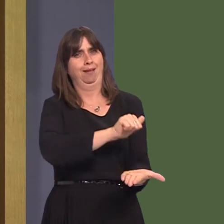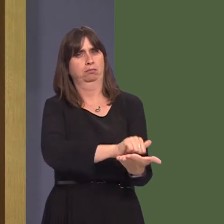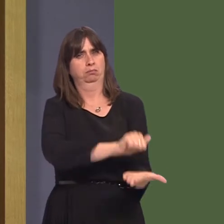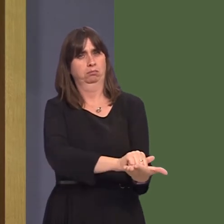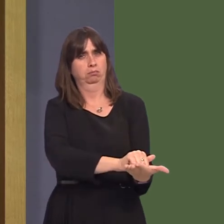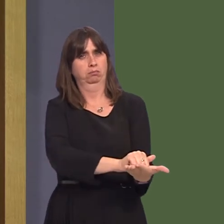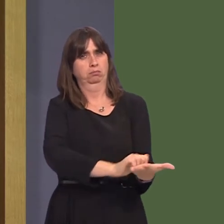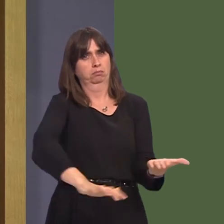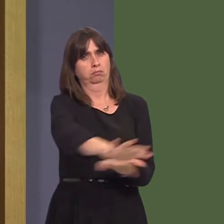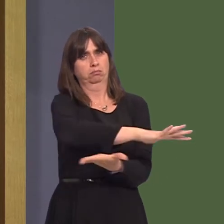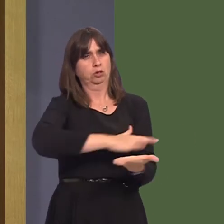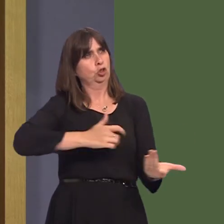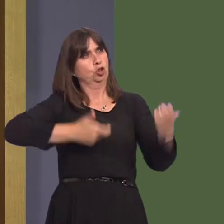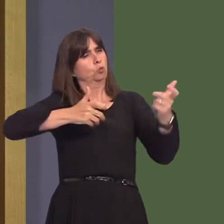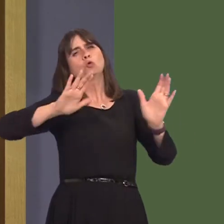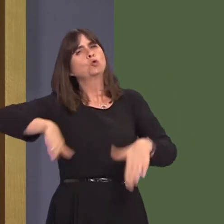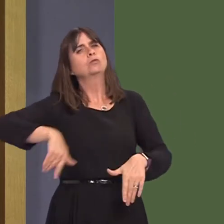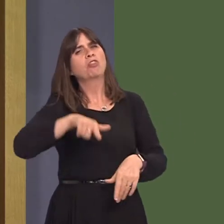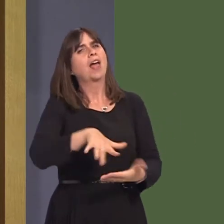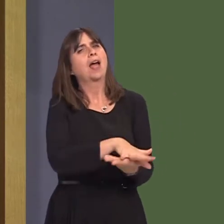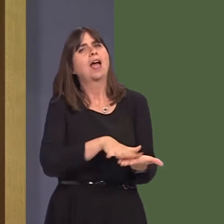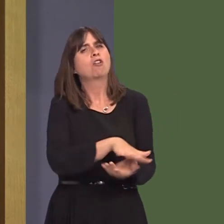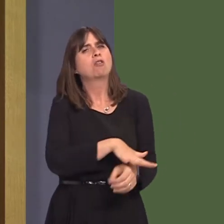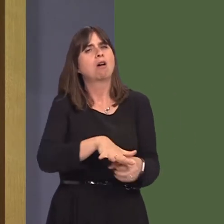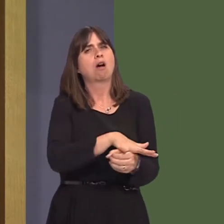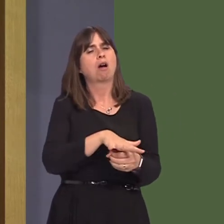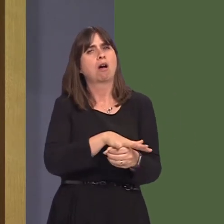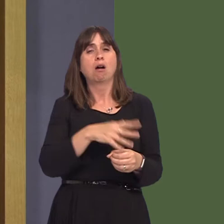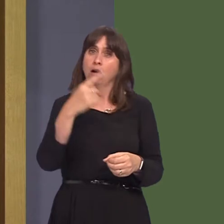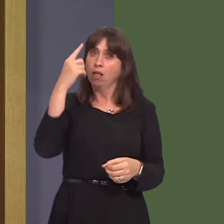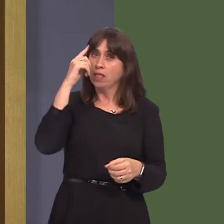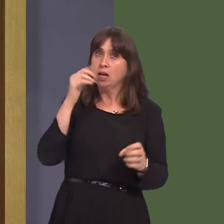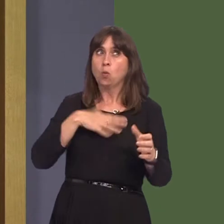and I was wondering whether you would be committed in future such reviews to ensure that they